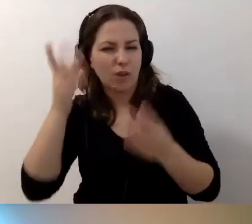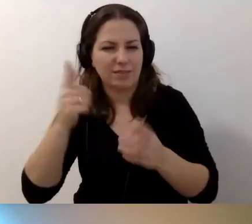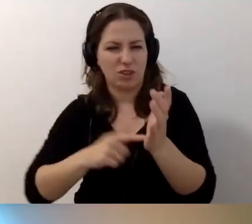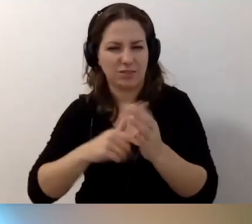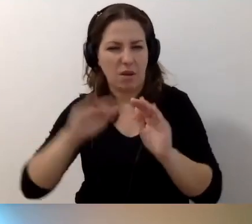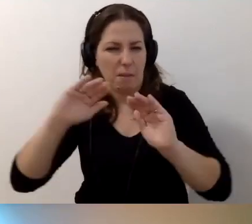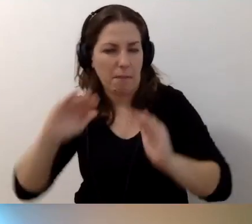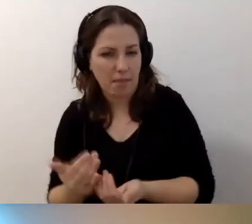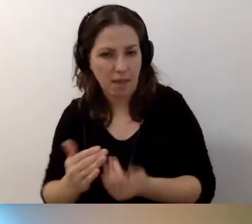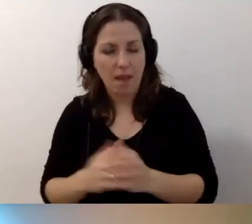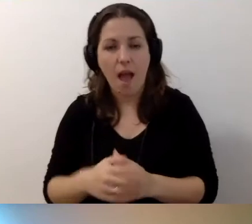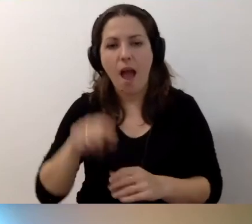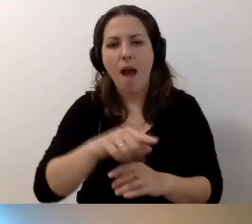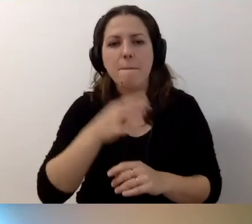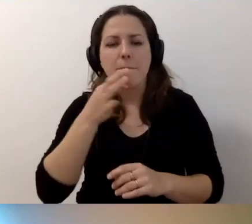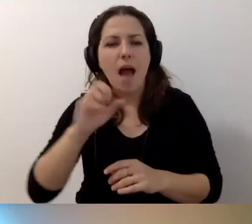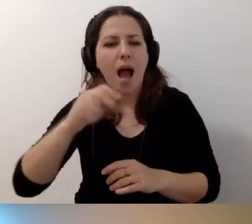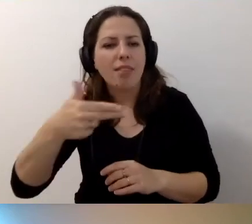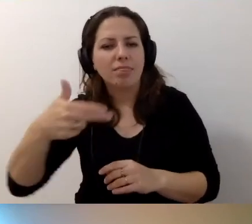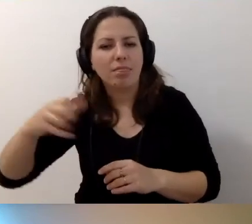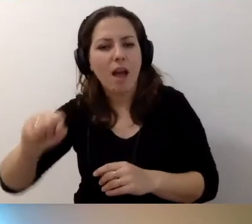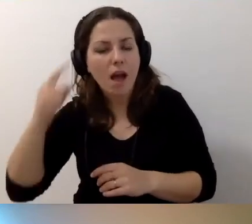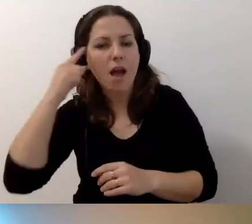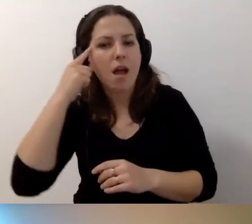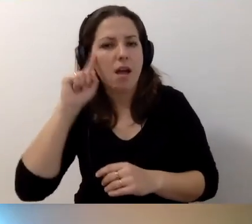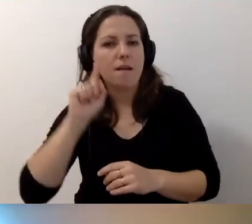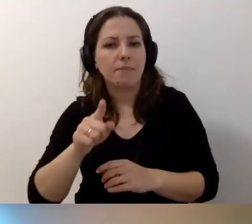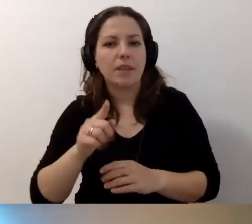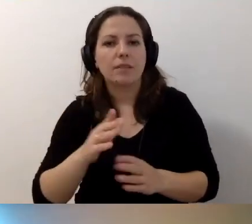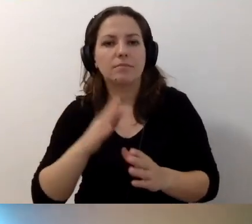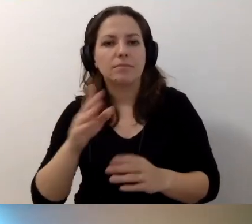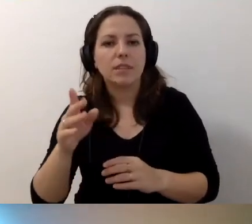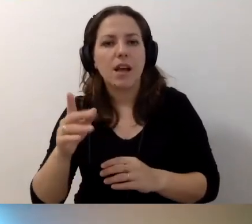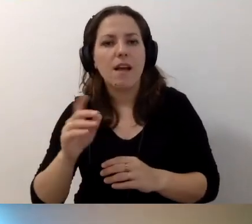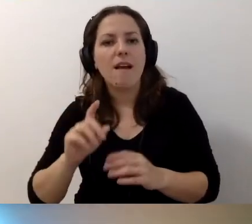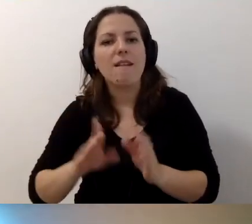Tutaj przywołam pytanie Anny. Jak podwyższyć swoje kwalifikacje zawodowe